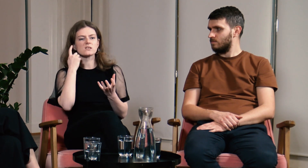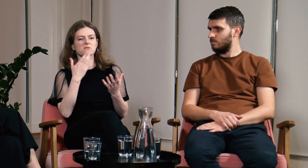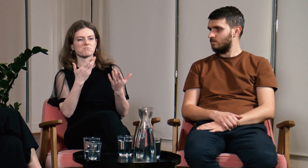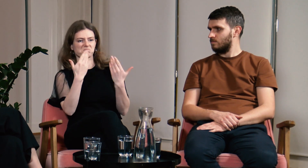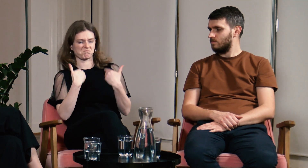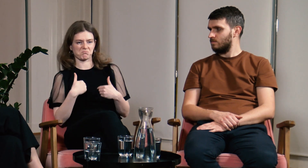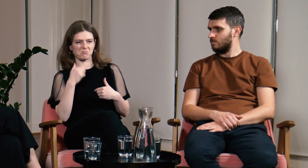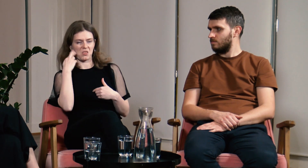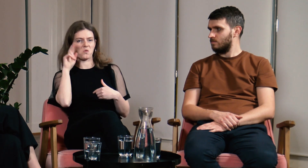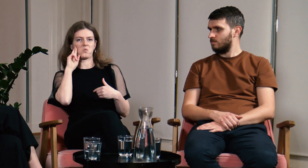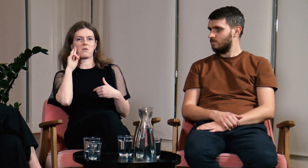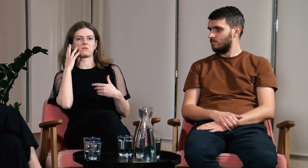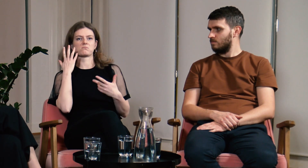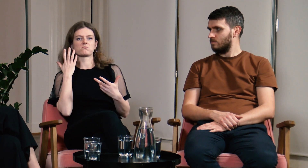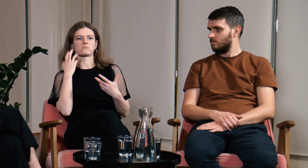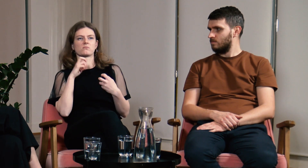czemu mnie nie rozumieją?